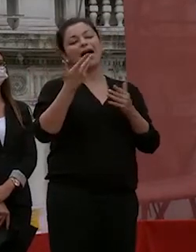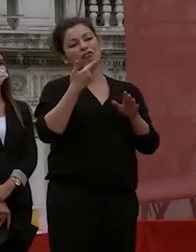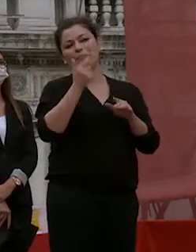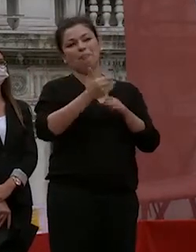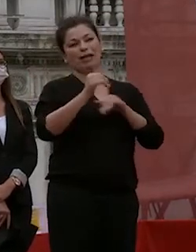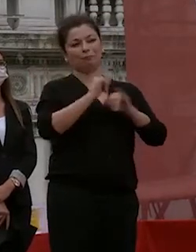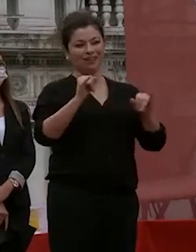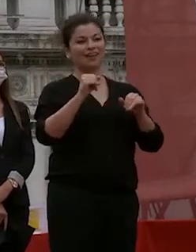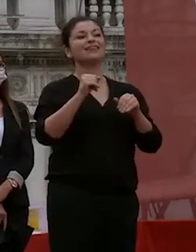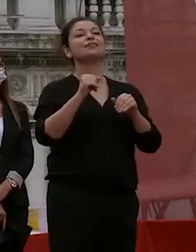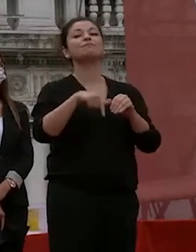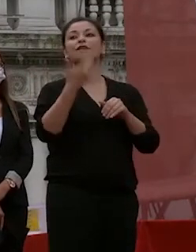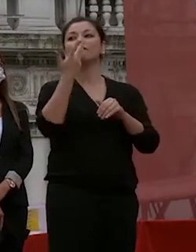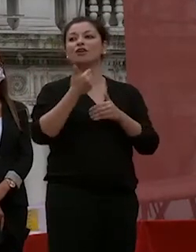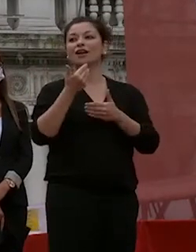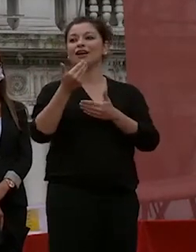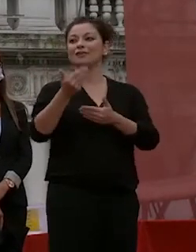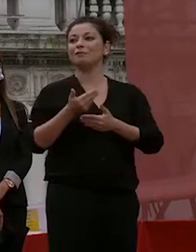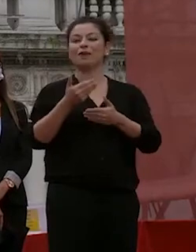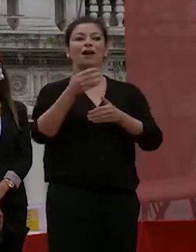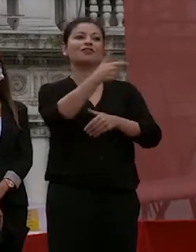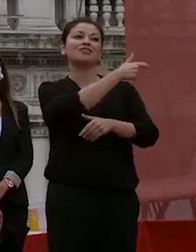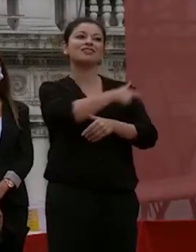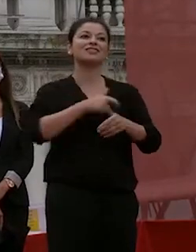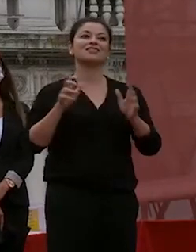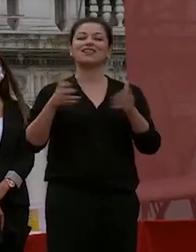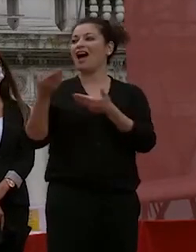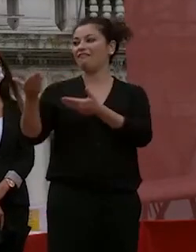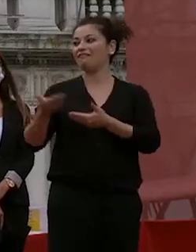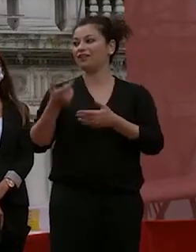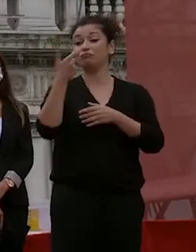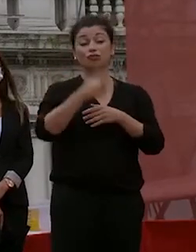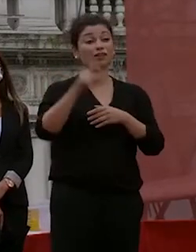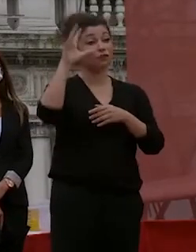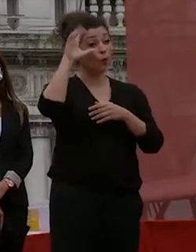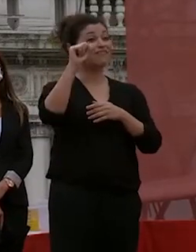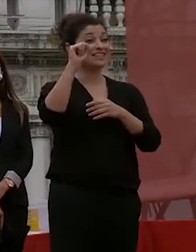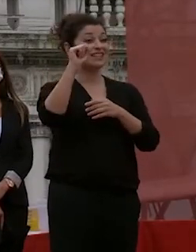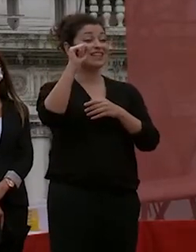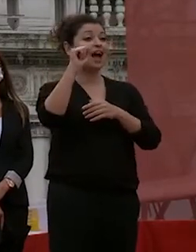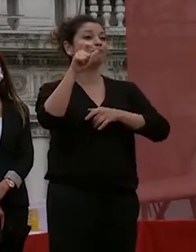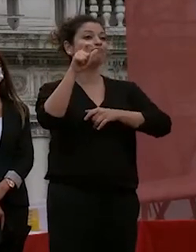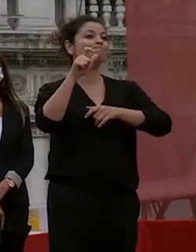vorrei avere sul palco lo staff perché l'università è fatta dalle persone